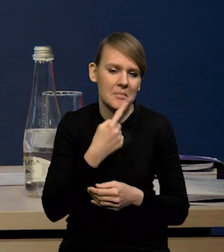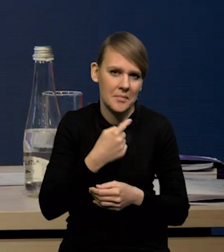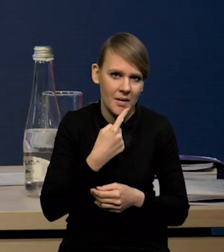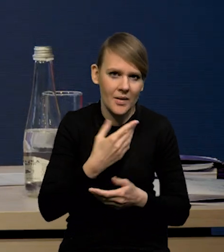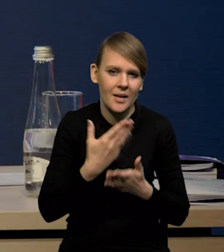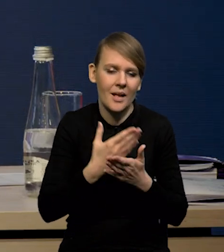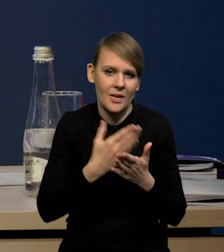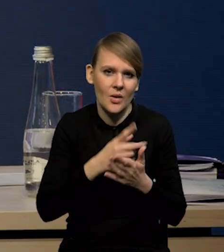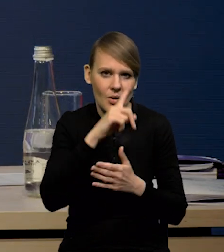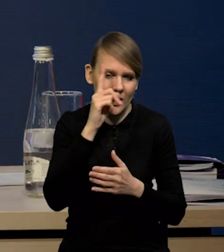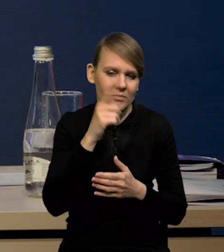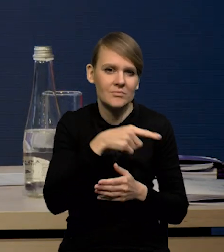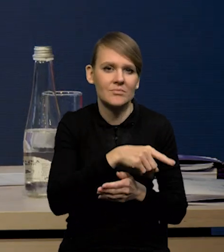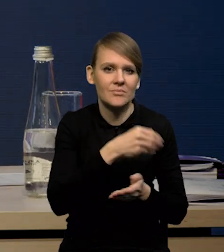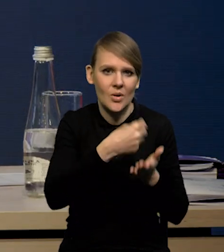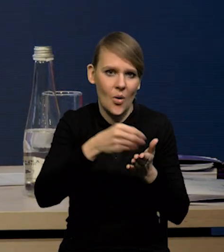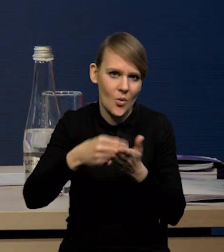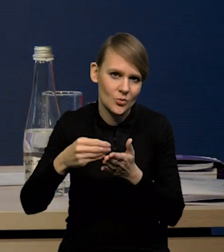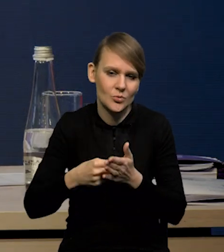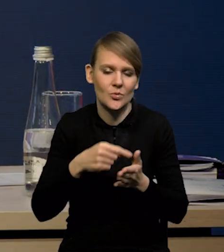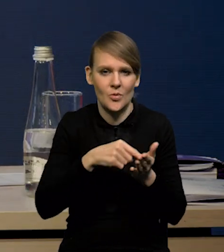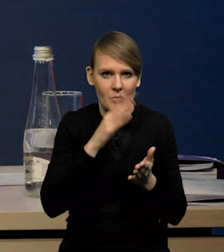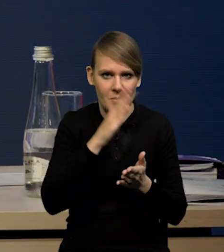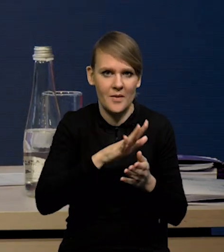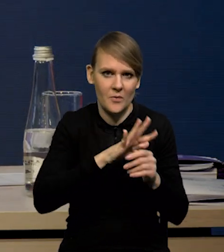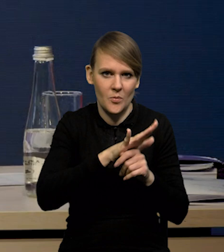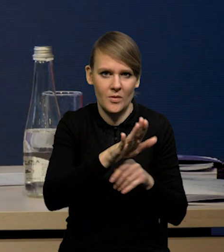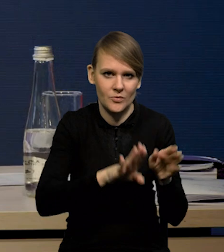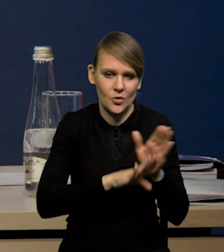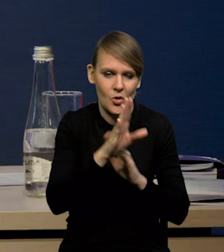dlatego konsumpcja będzie tym istotnym czynnikiem wzrostu w gospodarce amerykańskiej.